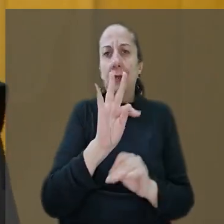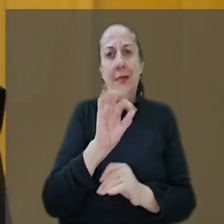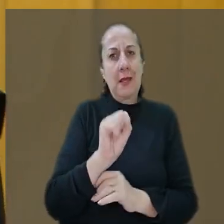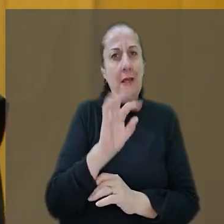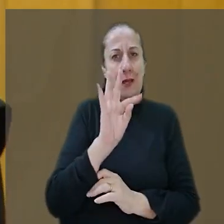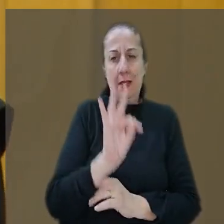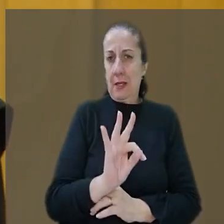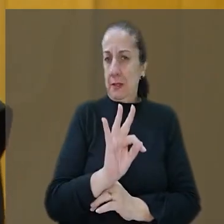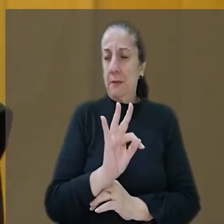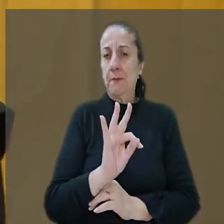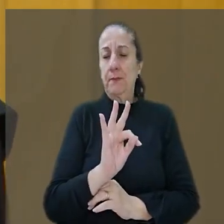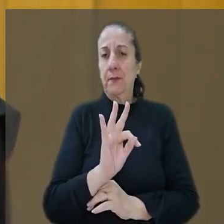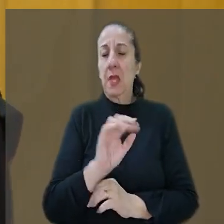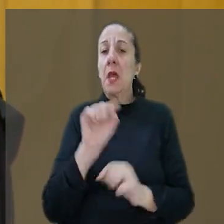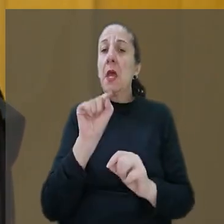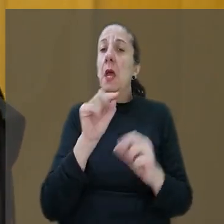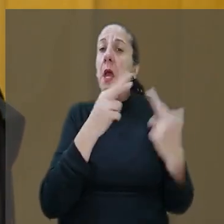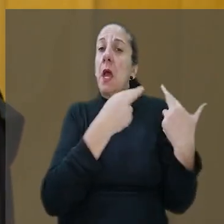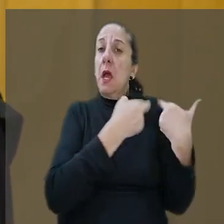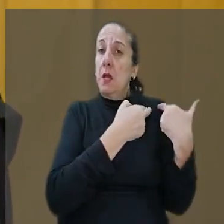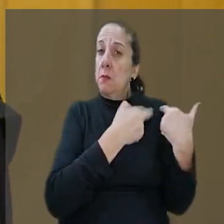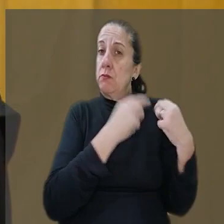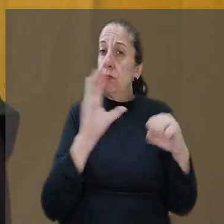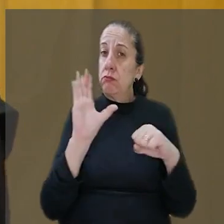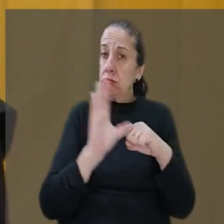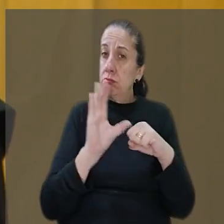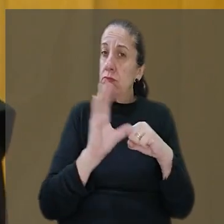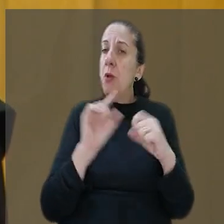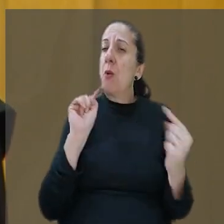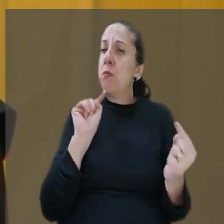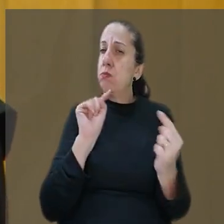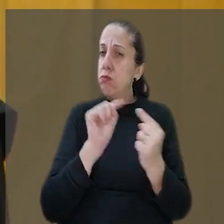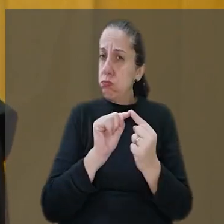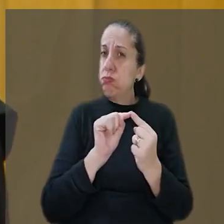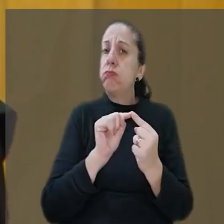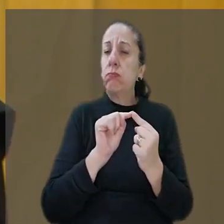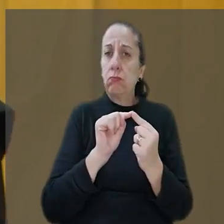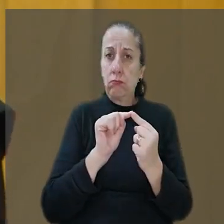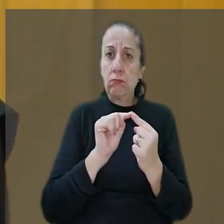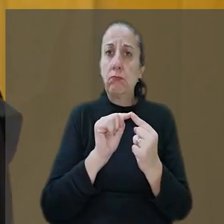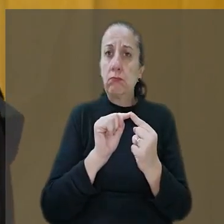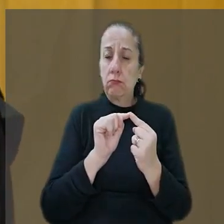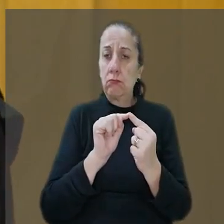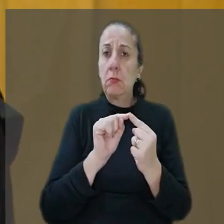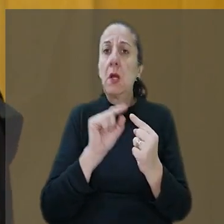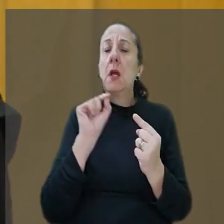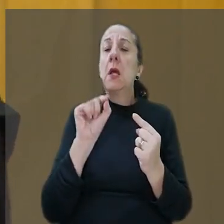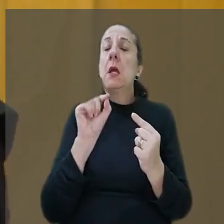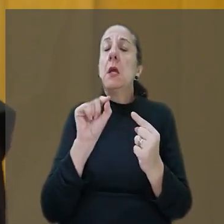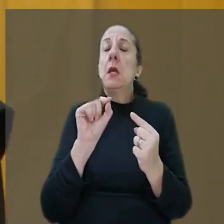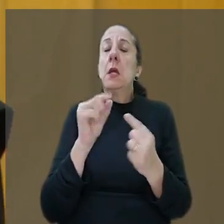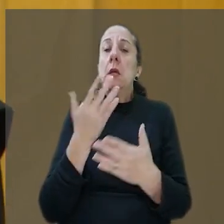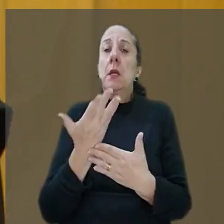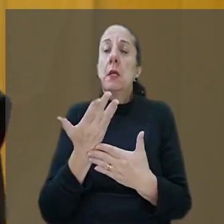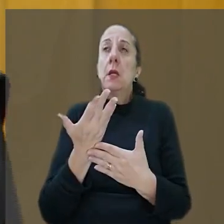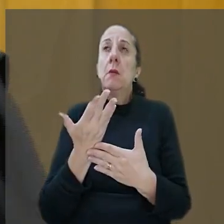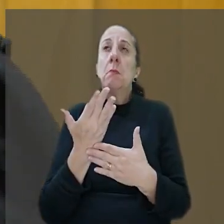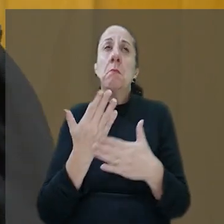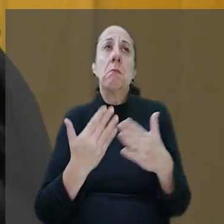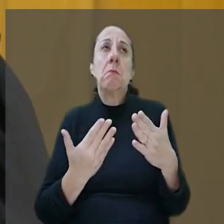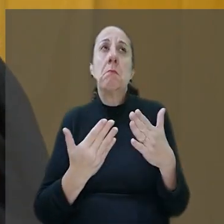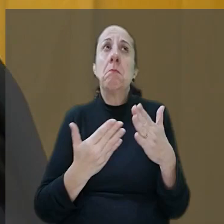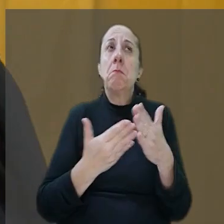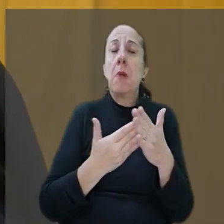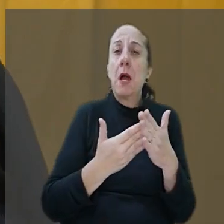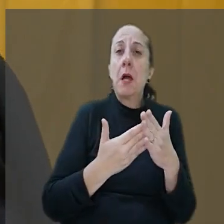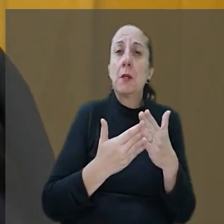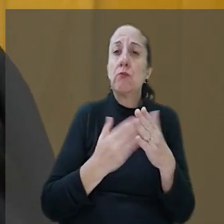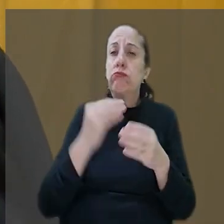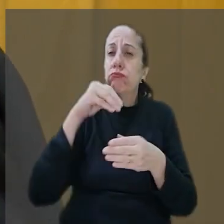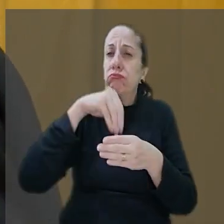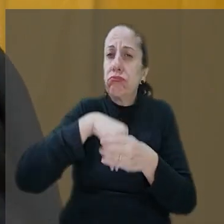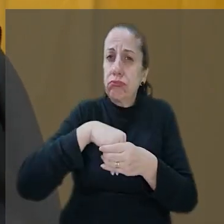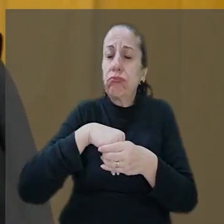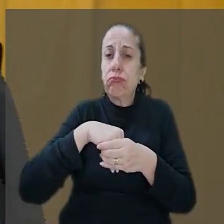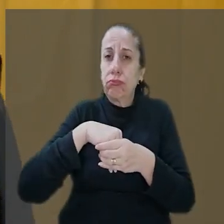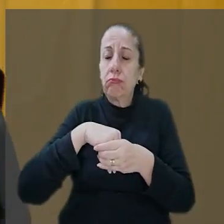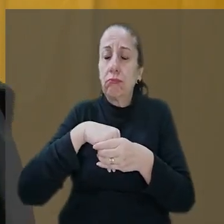vacila, a responsabilidade civil é objetiva. Aqui a hipótese no máximo de fortuito interno né,